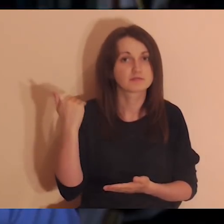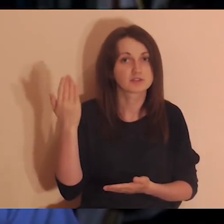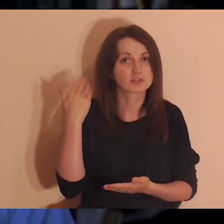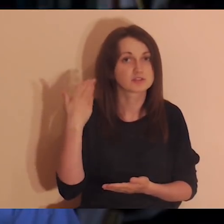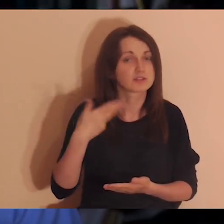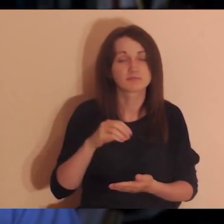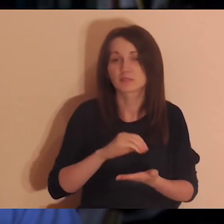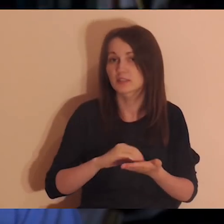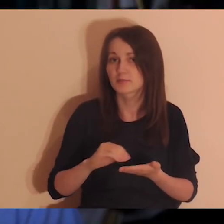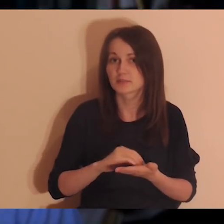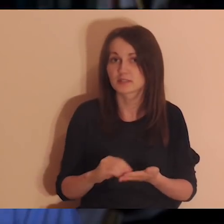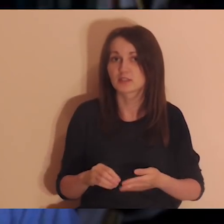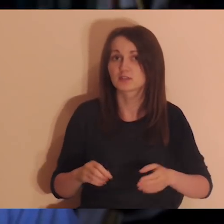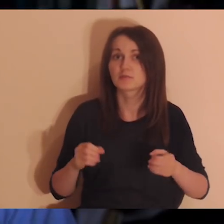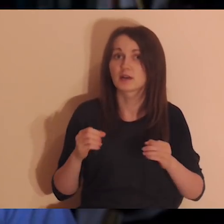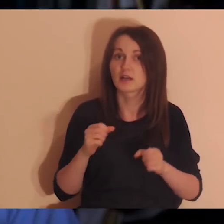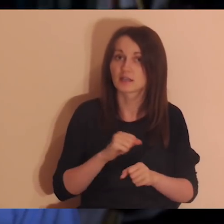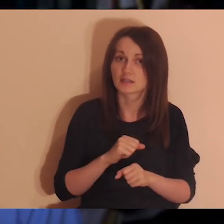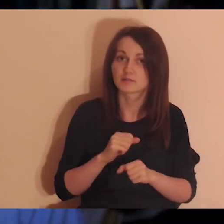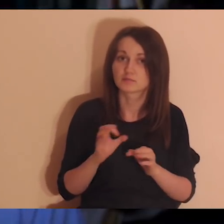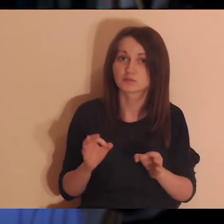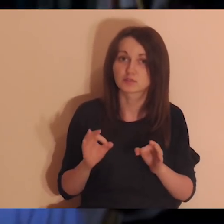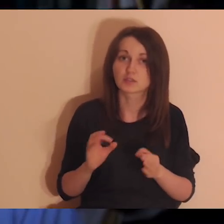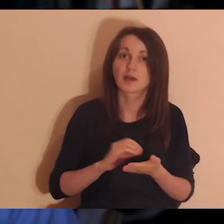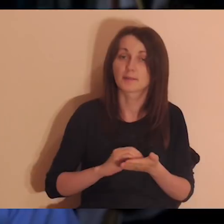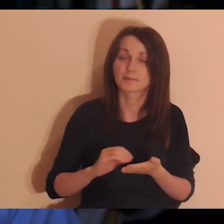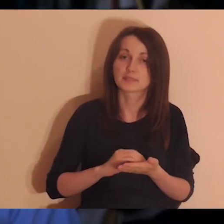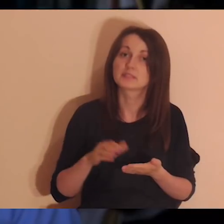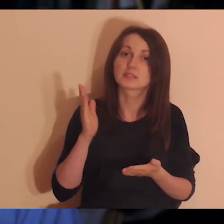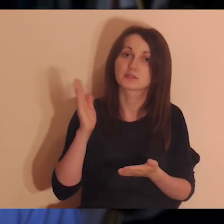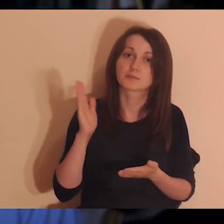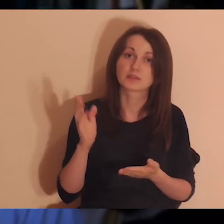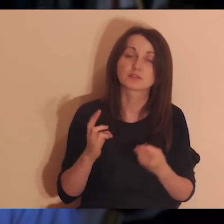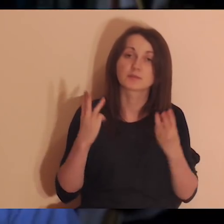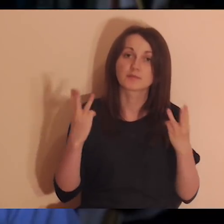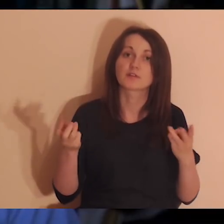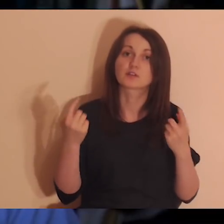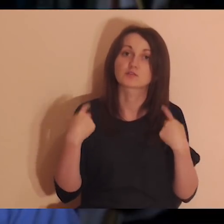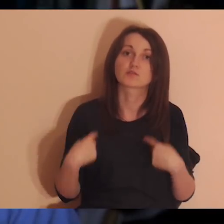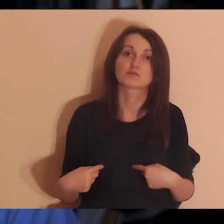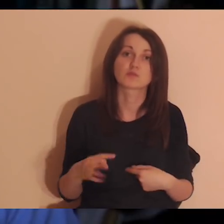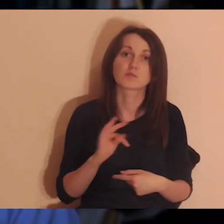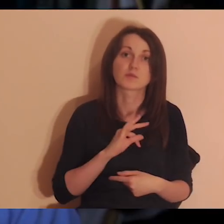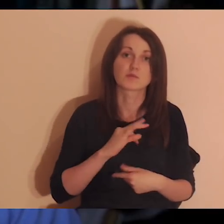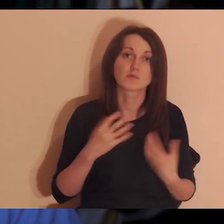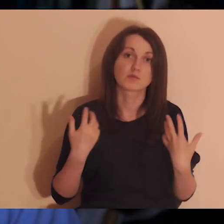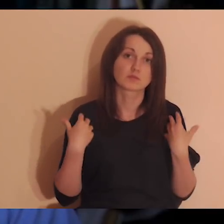żeby zobaczyć, ile tych osób jest, ile było ważnych osób w moim życiu. Piszemy ważne osoby w moim życiu.